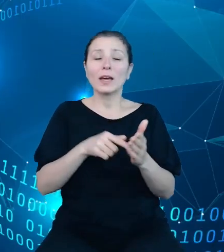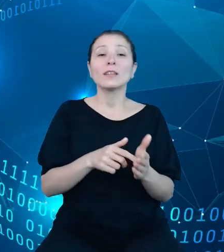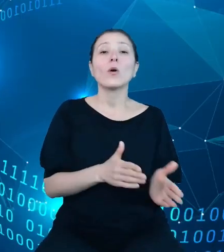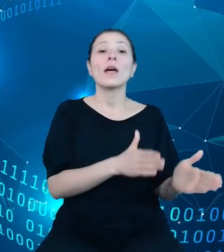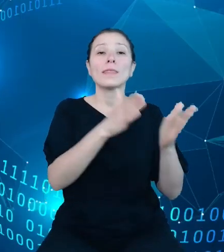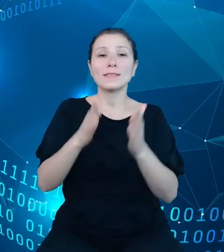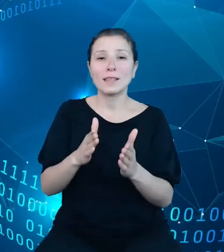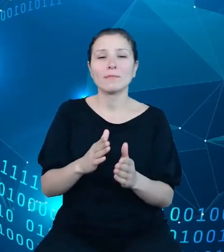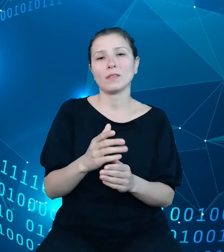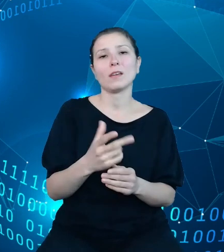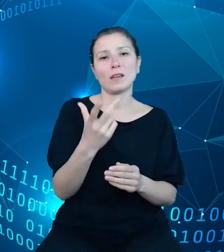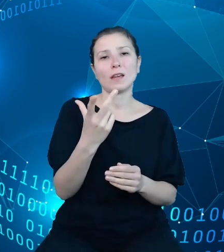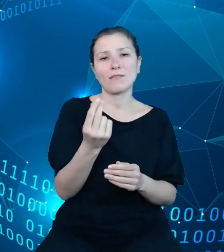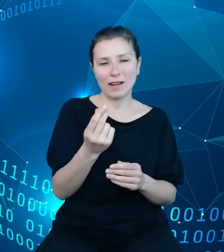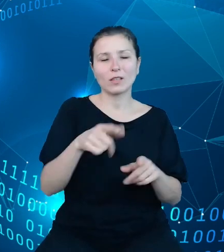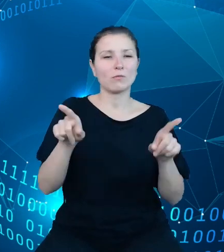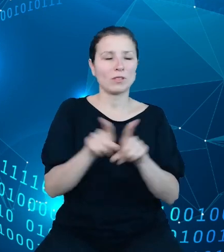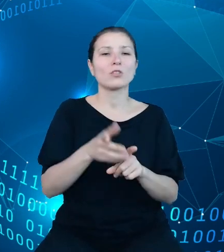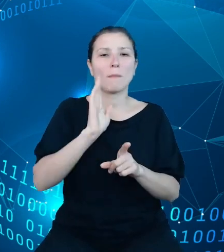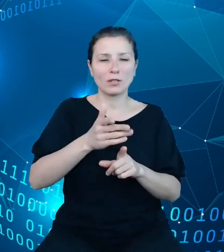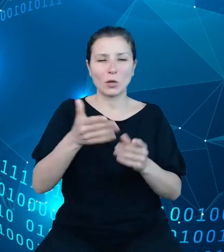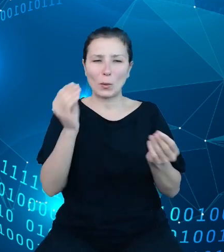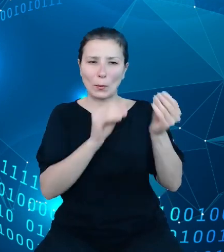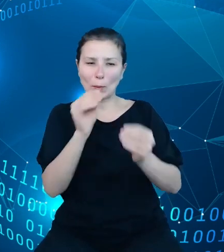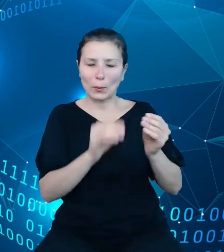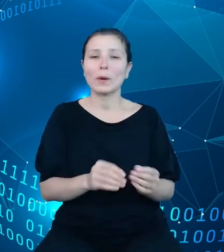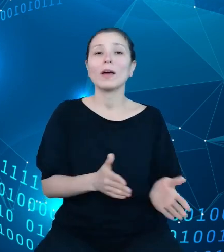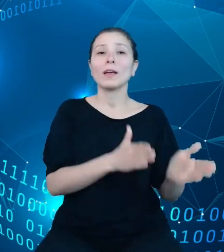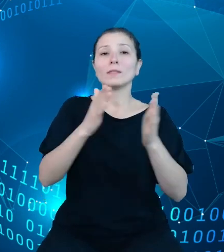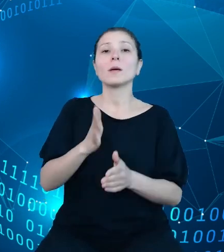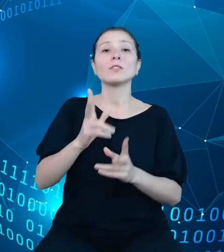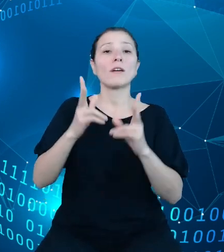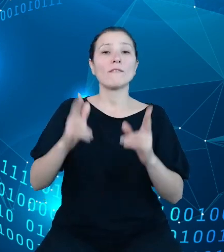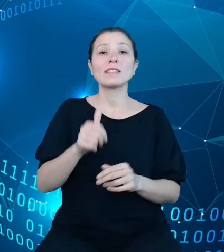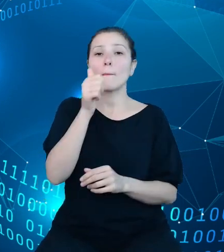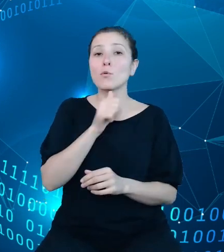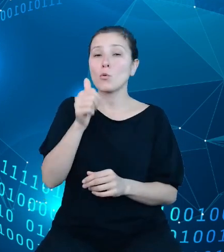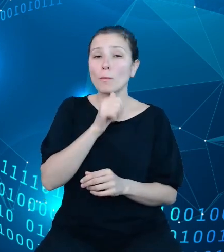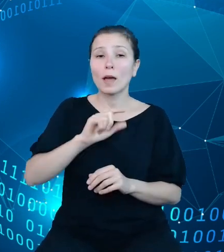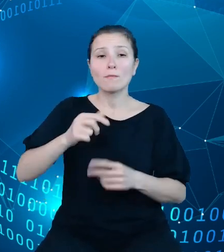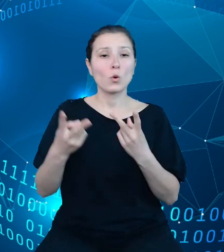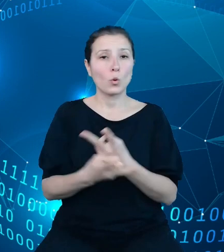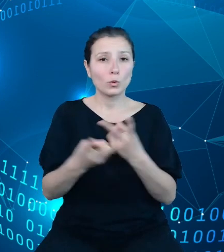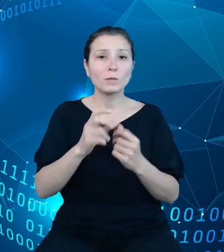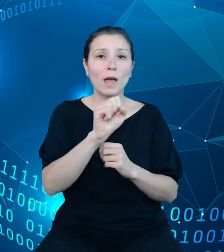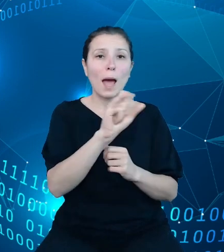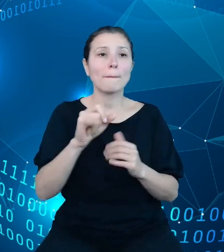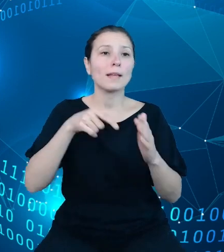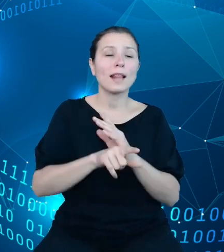Następnie przejdziemy w fazę pilotażu, w trakcie którego udostępnimy API wybranym jednostkom sektora finansów publicznych.